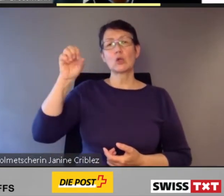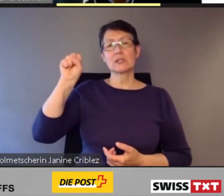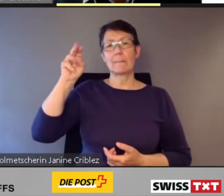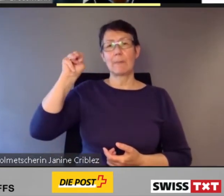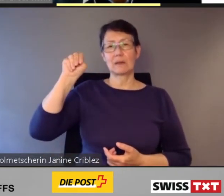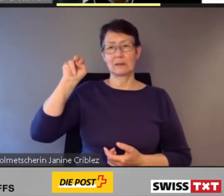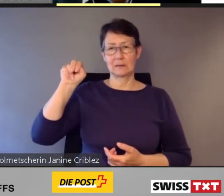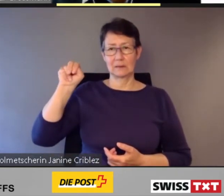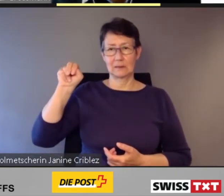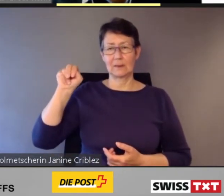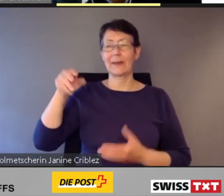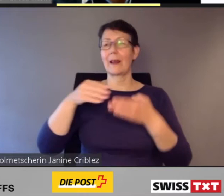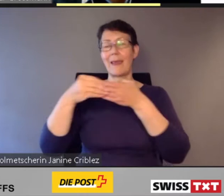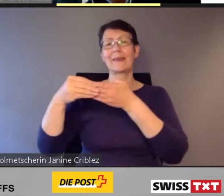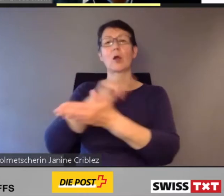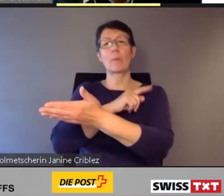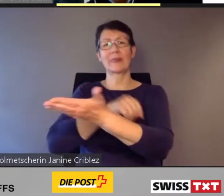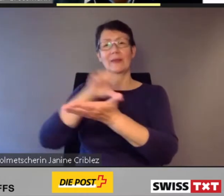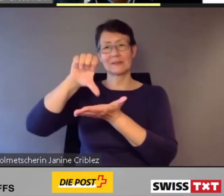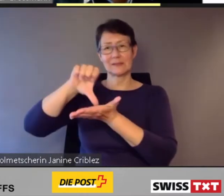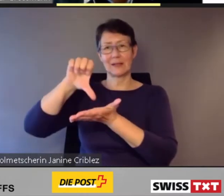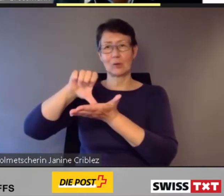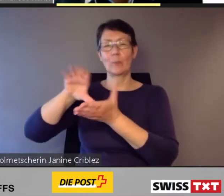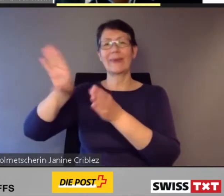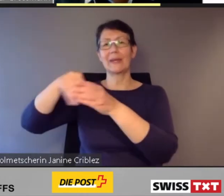ich leite das Kompetenzzentrum Inklusion und Barrierefreiheit der Schweizerischen